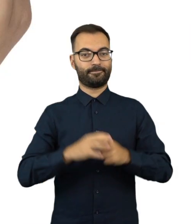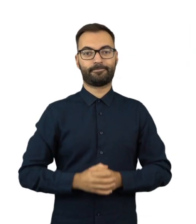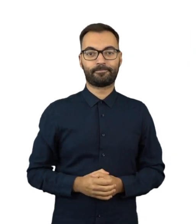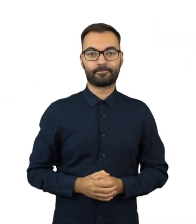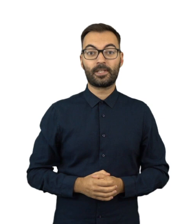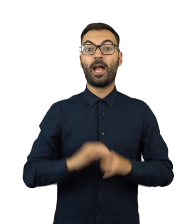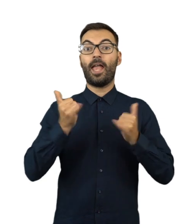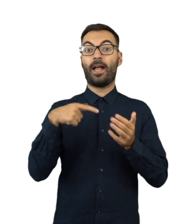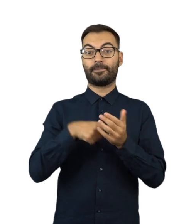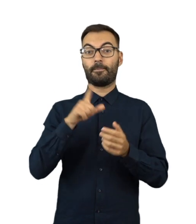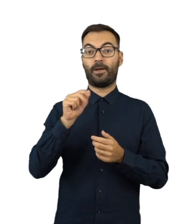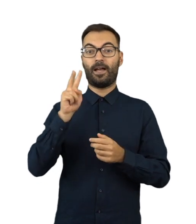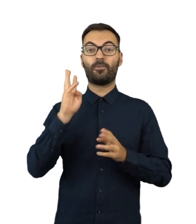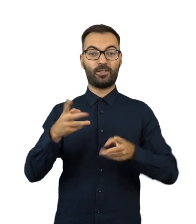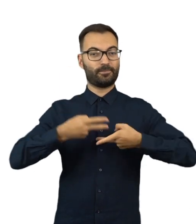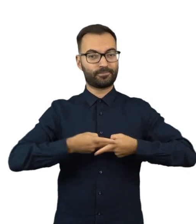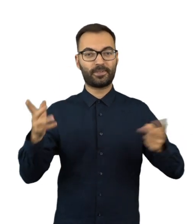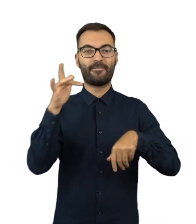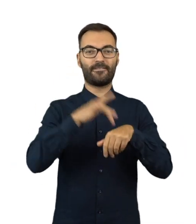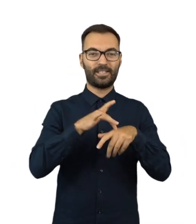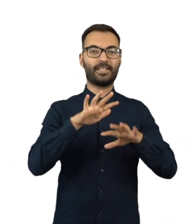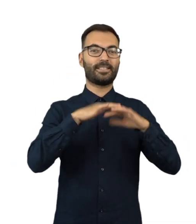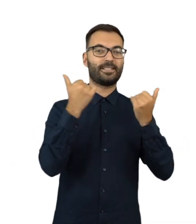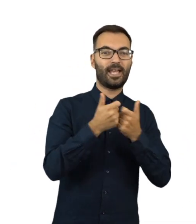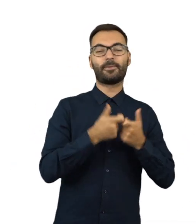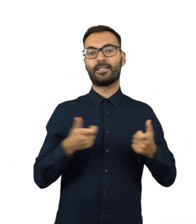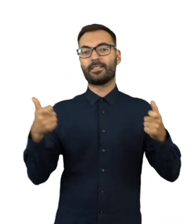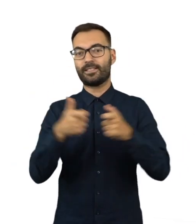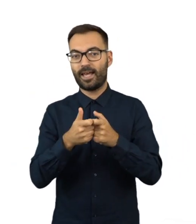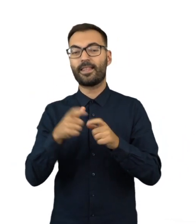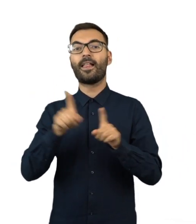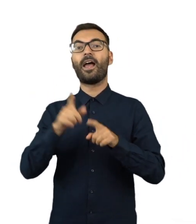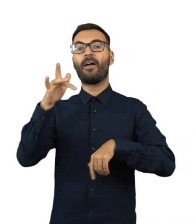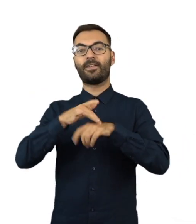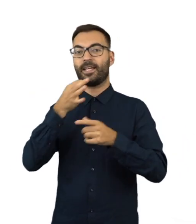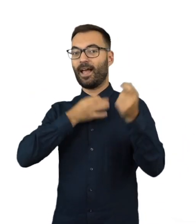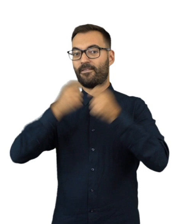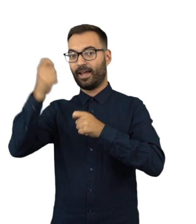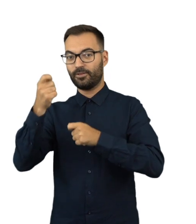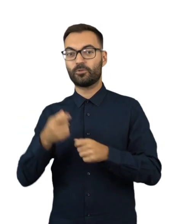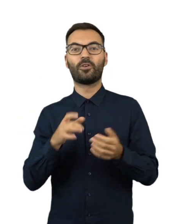W ciągu 7 dni od ogłoszenia przez PKW w Dzienniku Ustaw wyników wyborów do Sejmu i Senatu